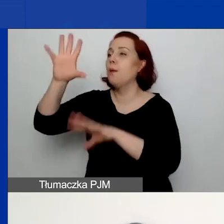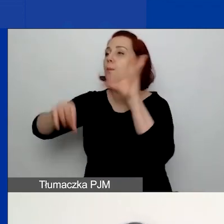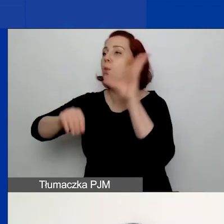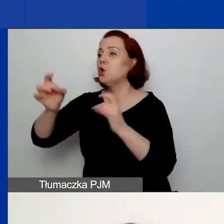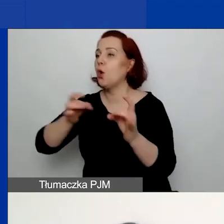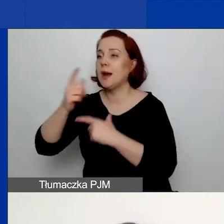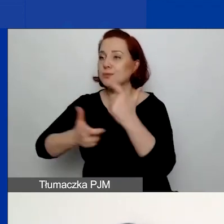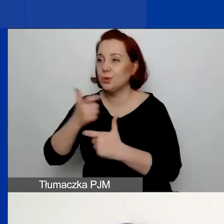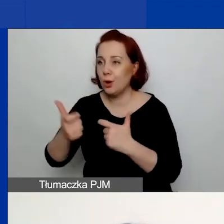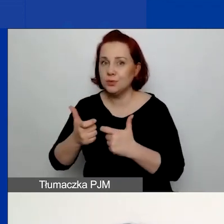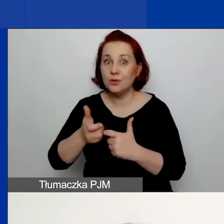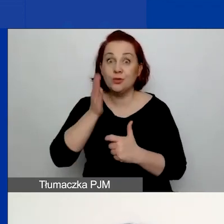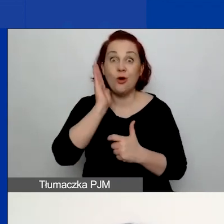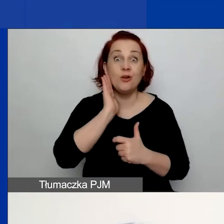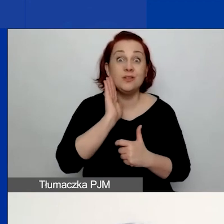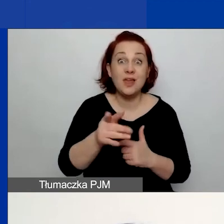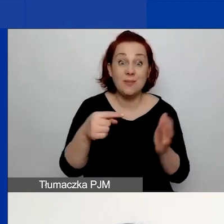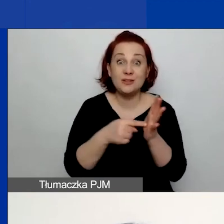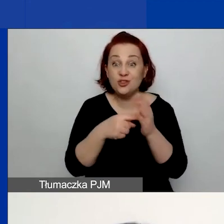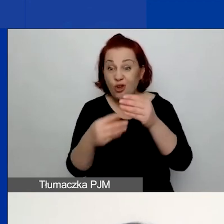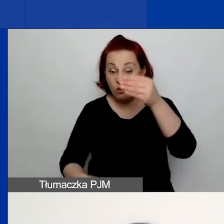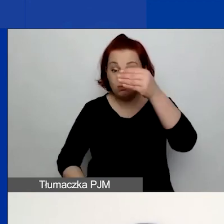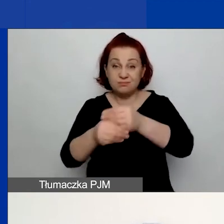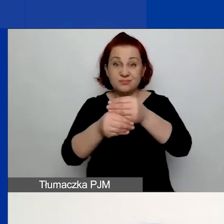to po prostu nie będziecie widzieć tej tabeli.